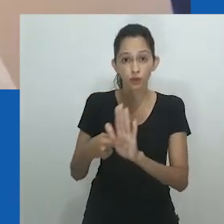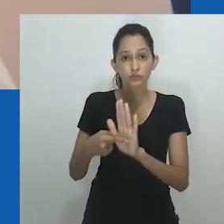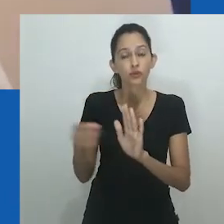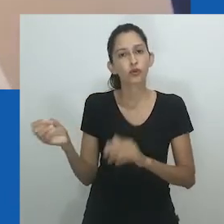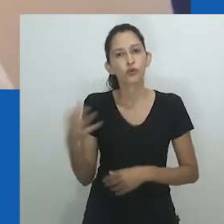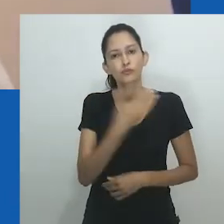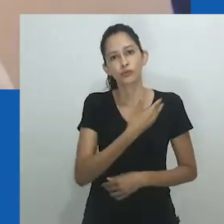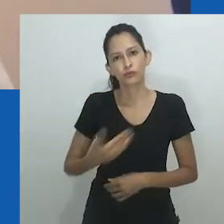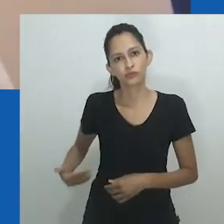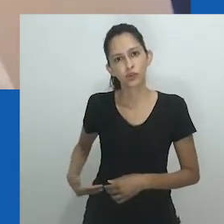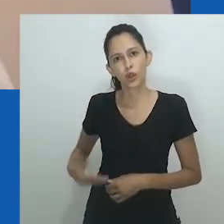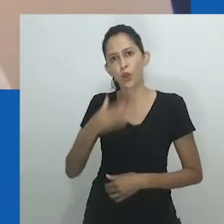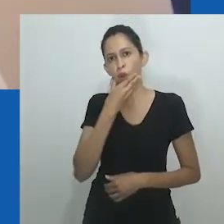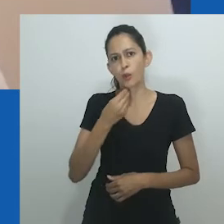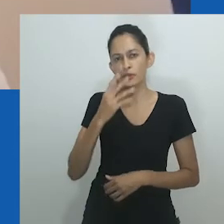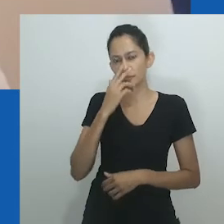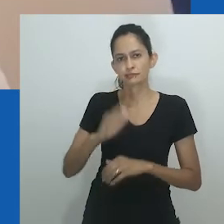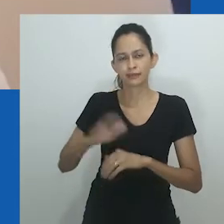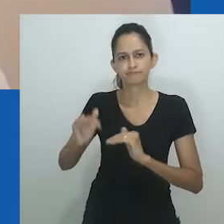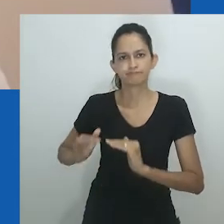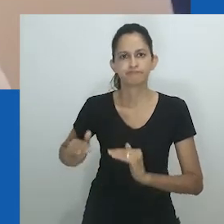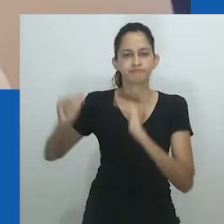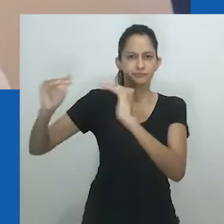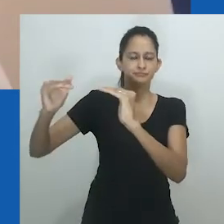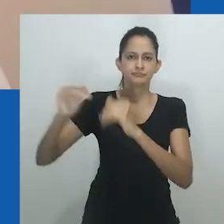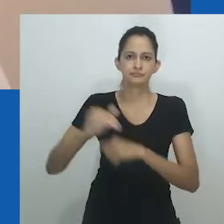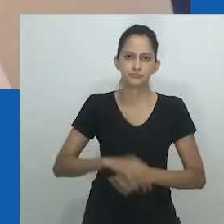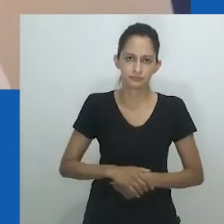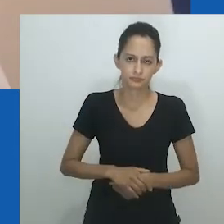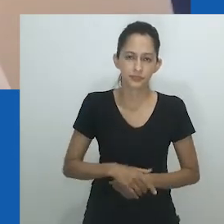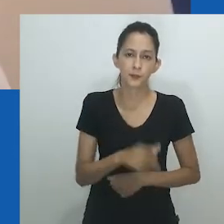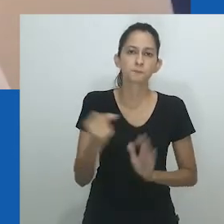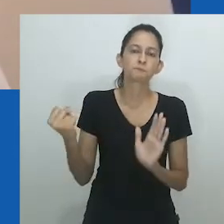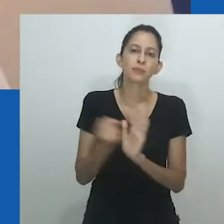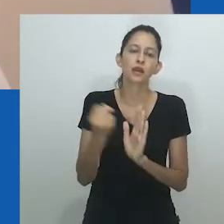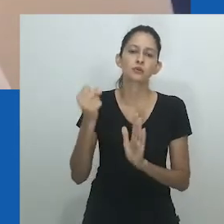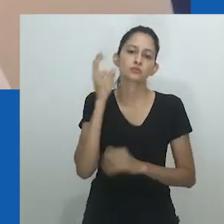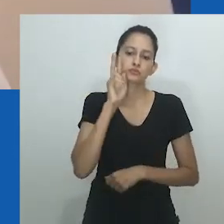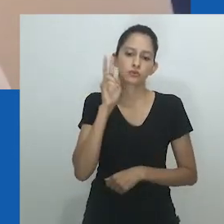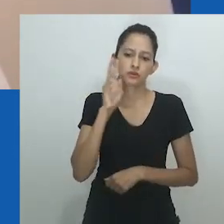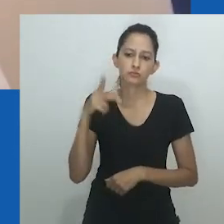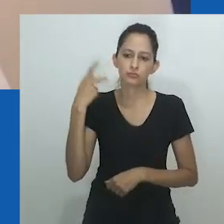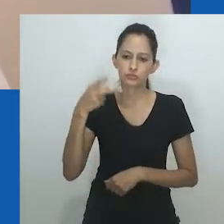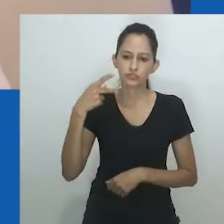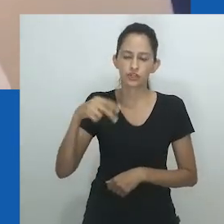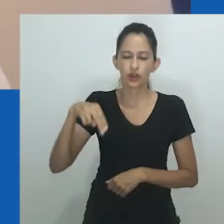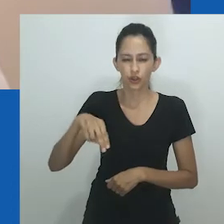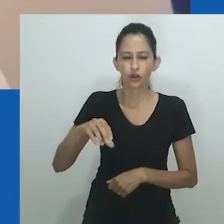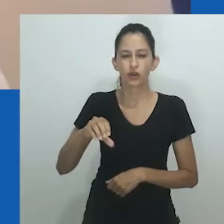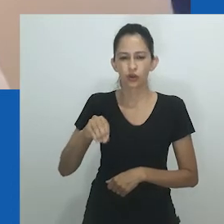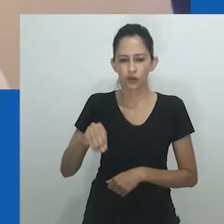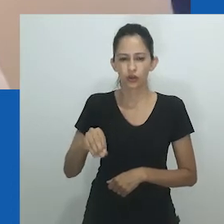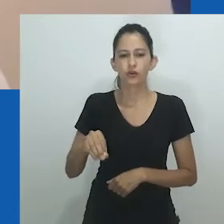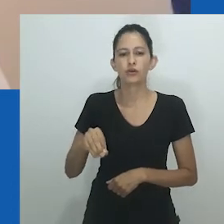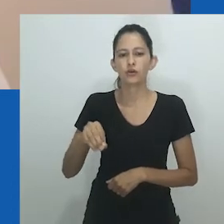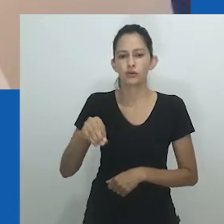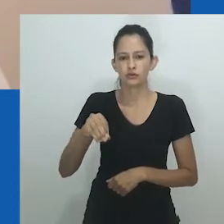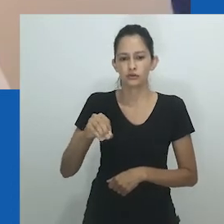A prisão inesperada de mulheres Nnobi idosas pela polícia em 1977 expôs esse novo governo dos homens: